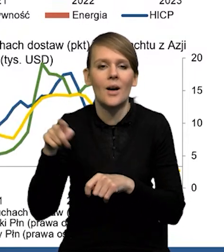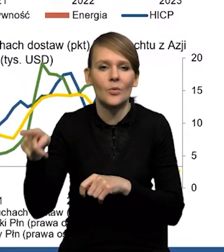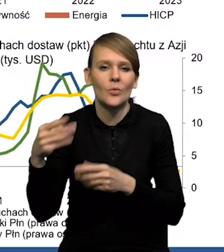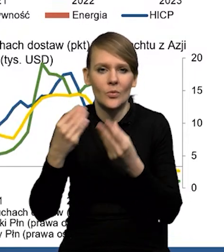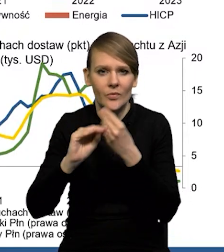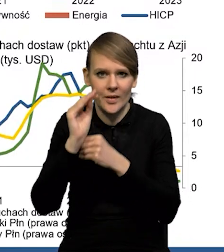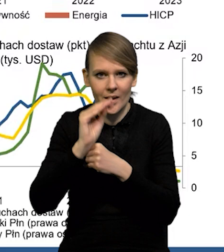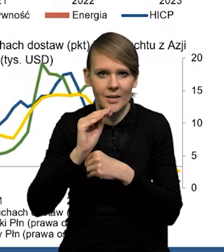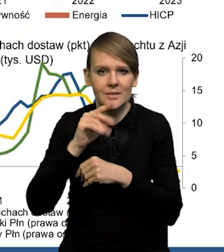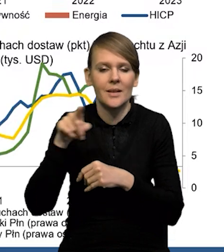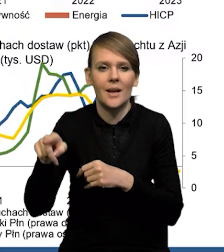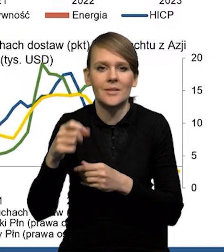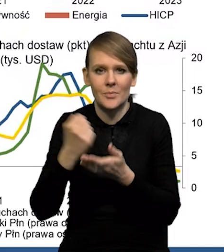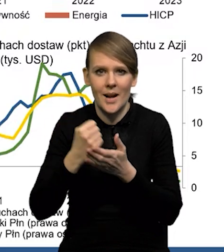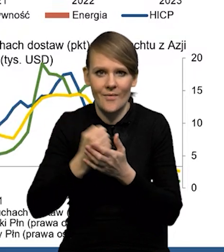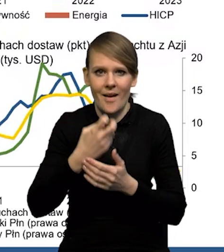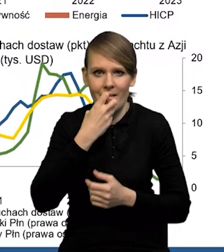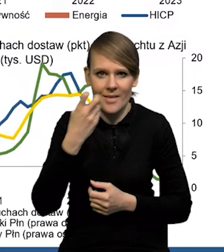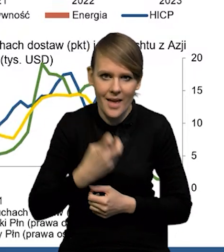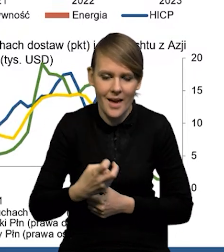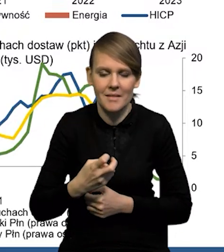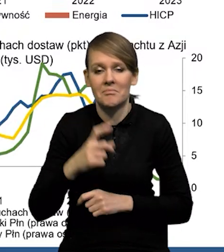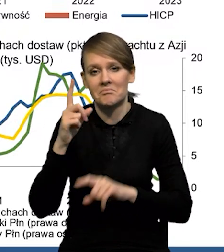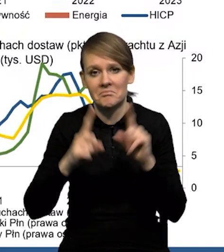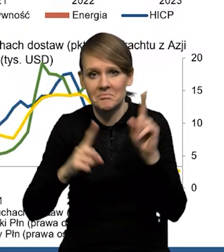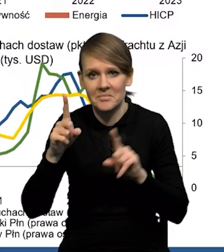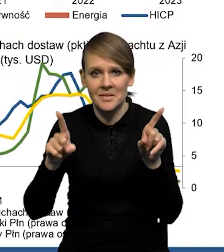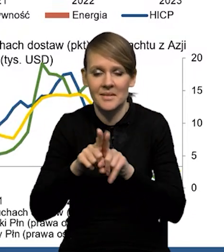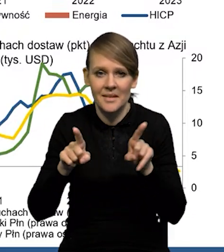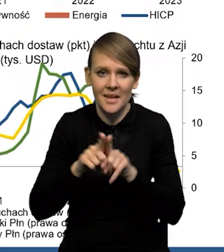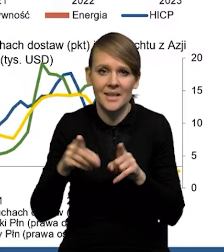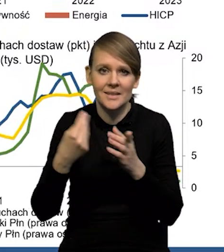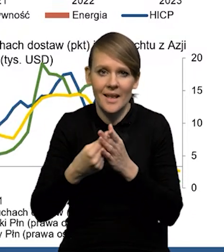dotyczy głównie tego komponentu energetycznego, w niektórych przypadkach również cen żywności.